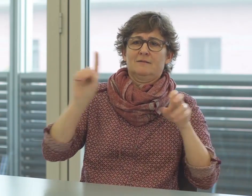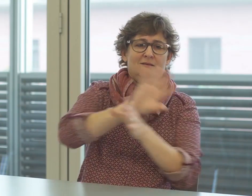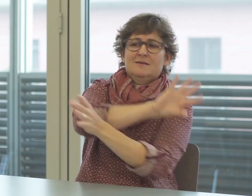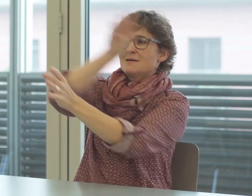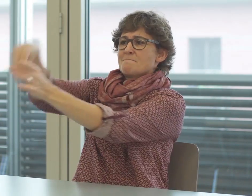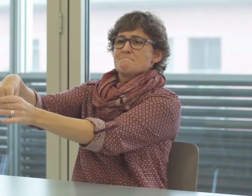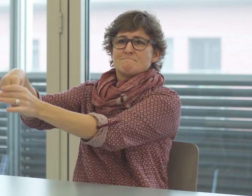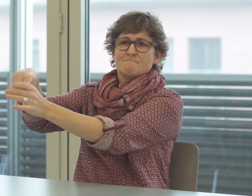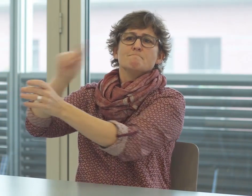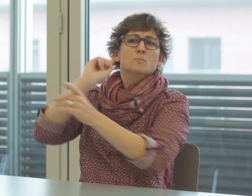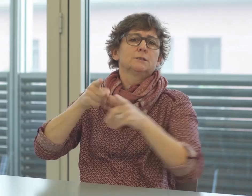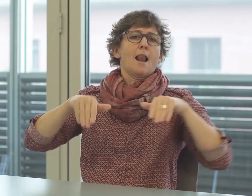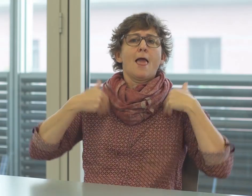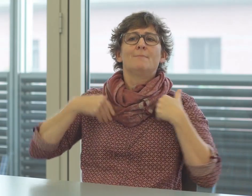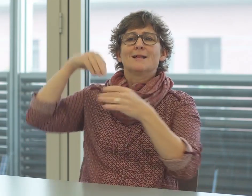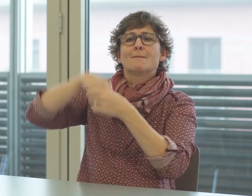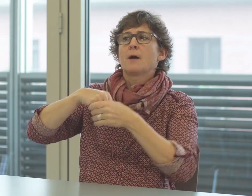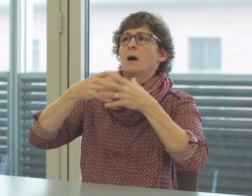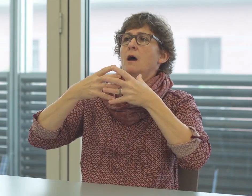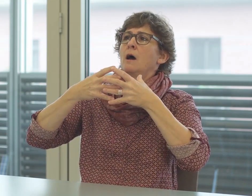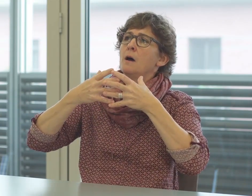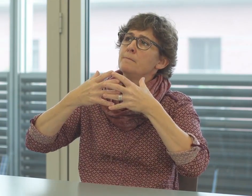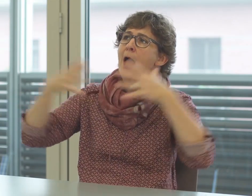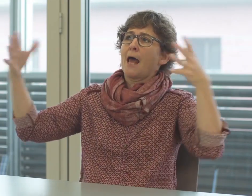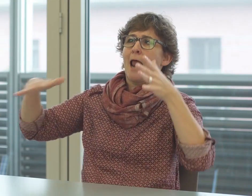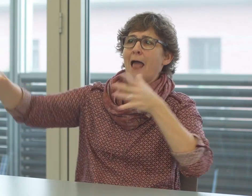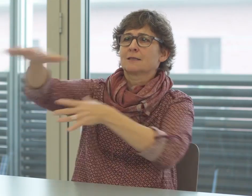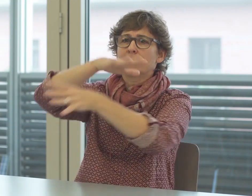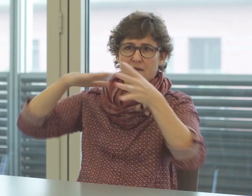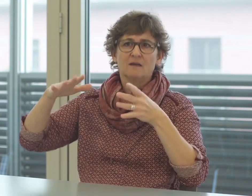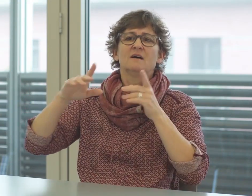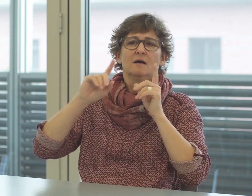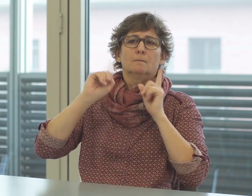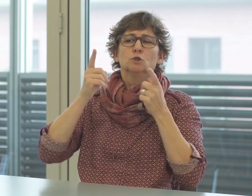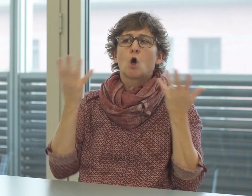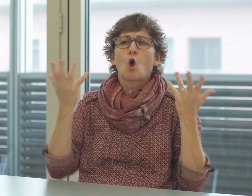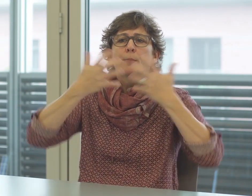sie als Gemeinschaft wenige Berührungspunkte mit der Justiz haben.